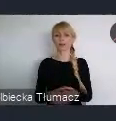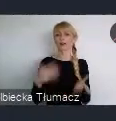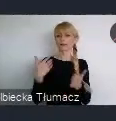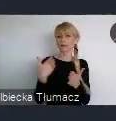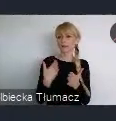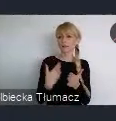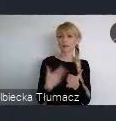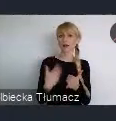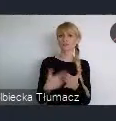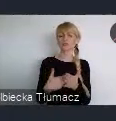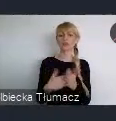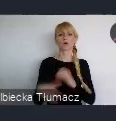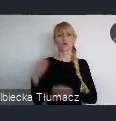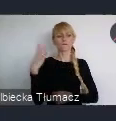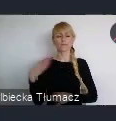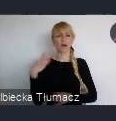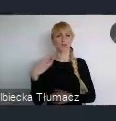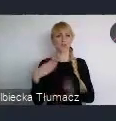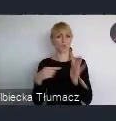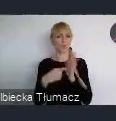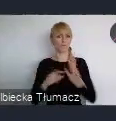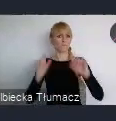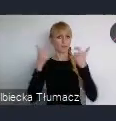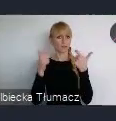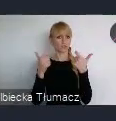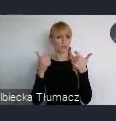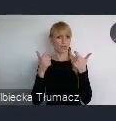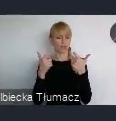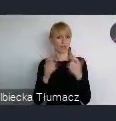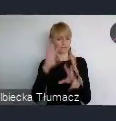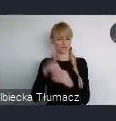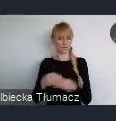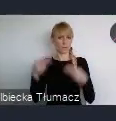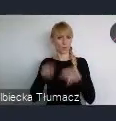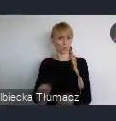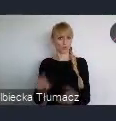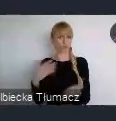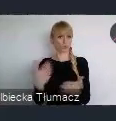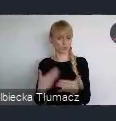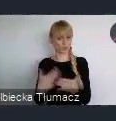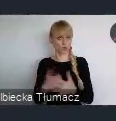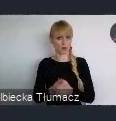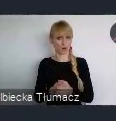w tym wydarzeniu w jakiś sposób wziąć udział. Oczywiście Pani Minister, Pan Prezydent juz tutaj wspominali